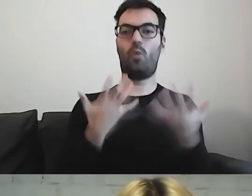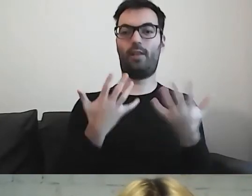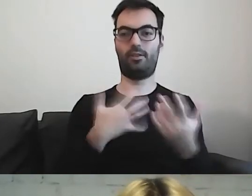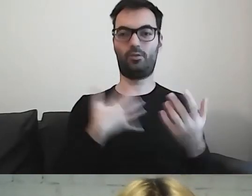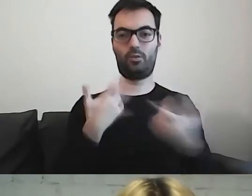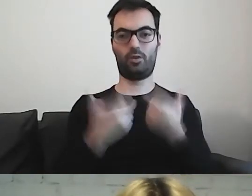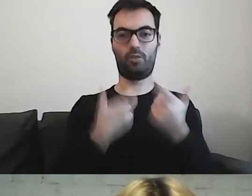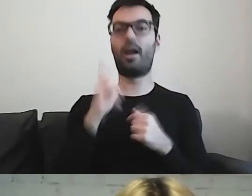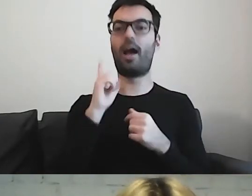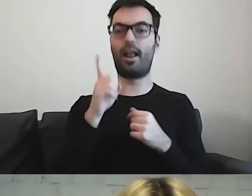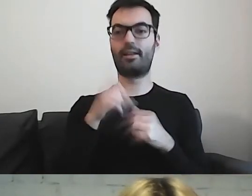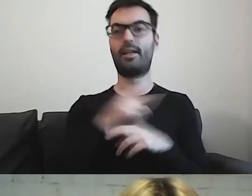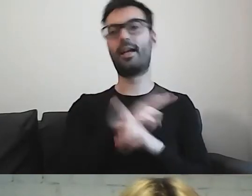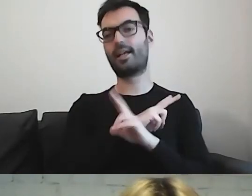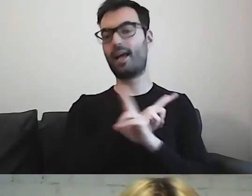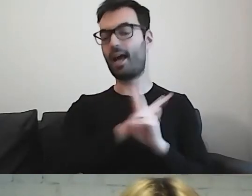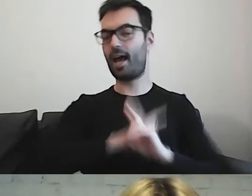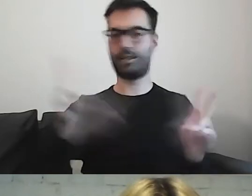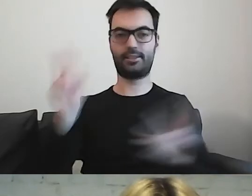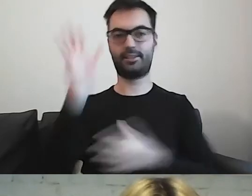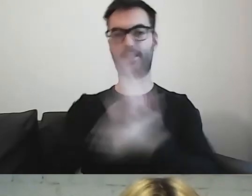Ale nad każdym tekstem trzeba pracować.